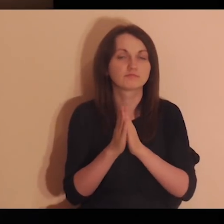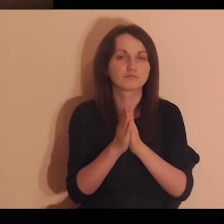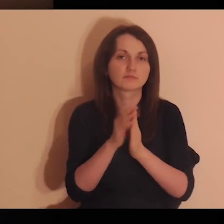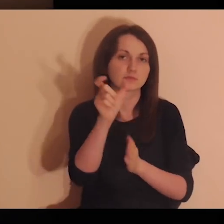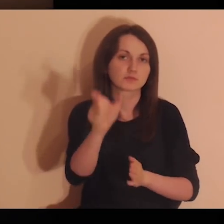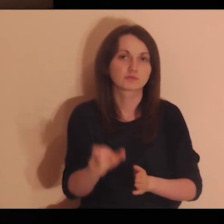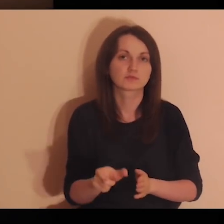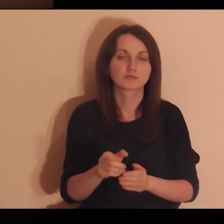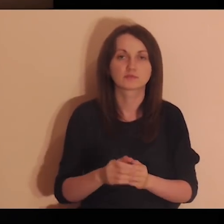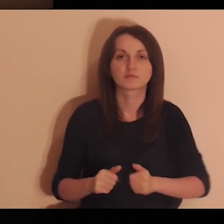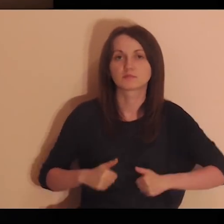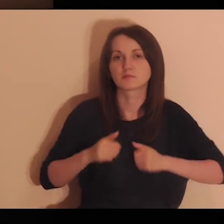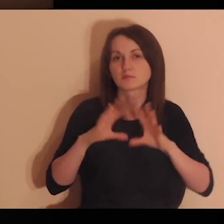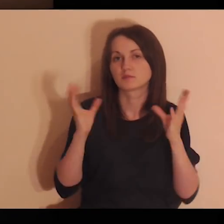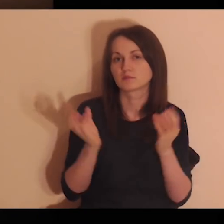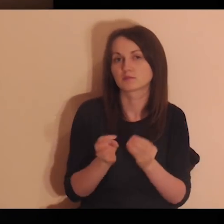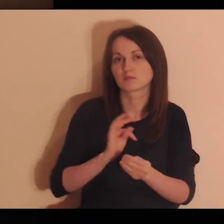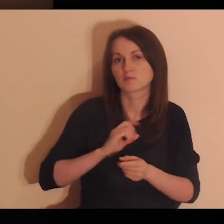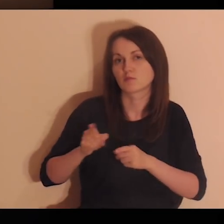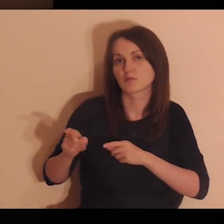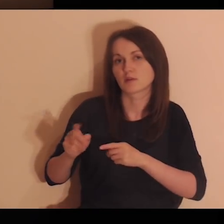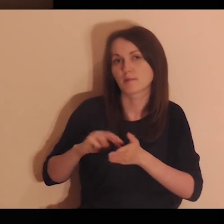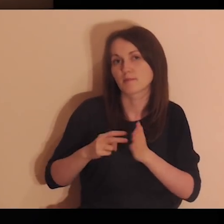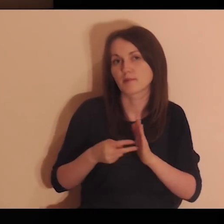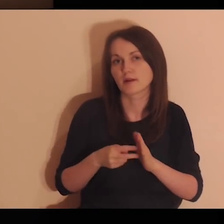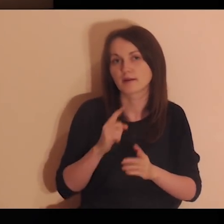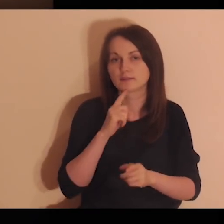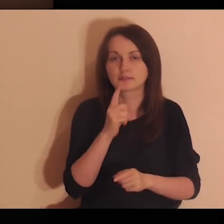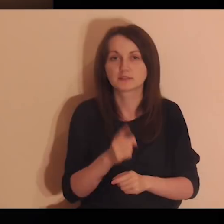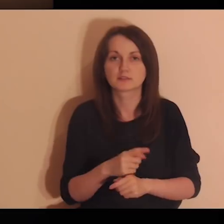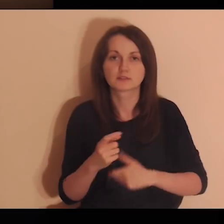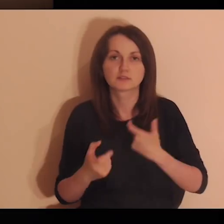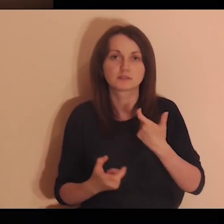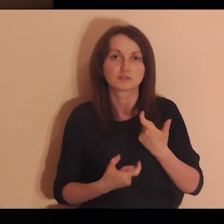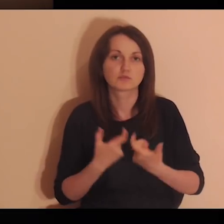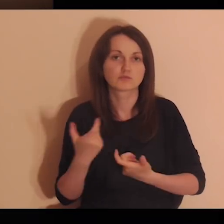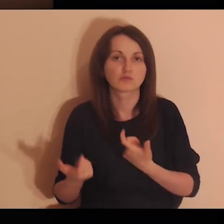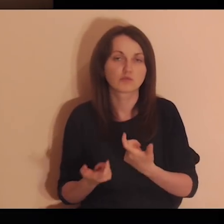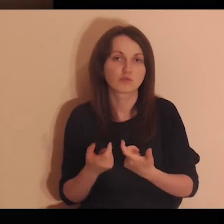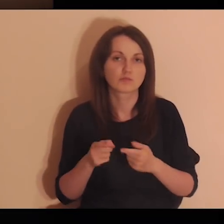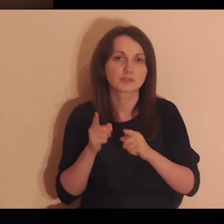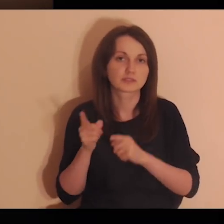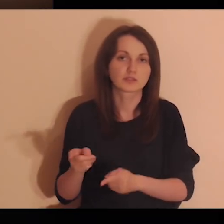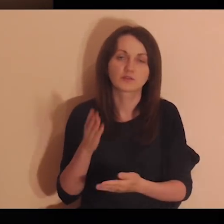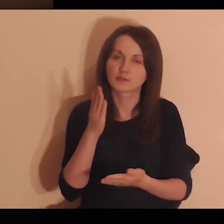Panie Jezu, proszę Cię, aby wszystkie moje zamiary, decyzje i czyny